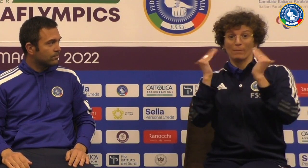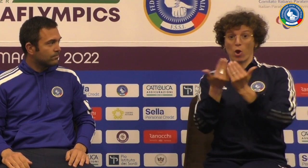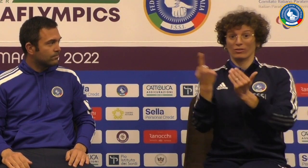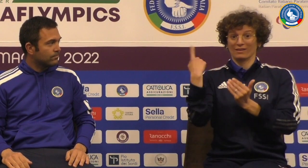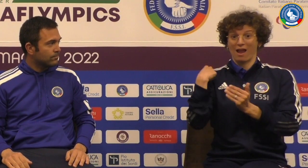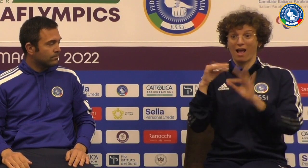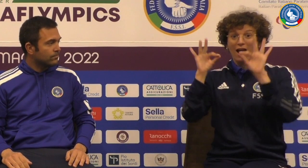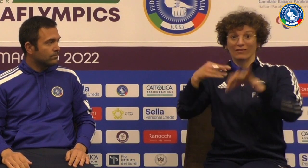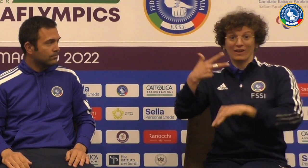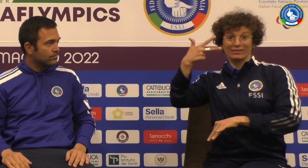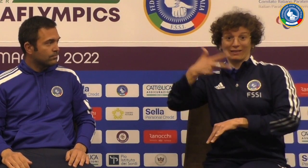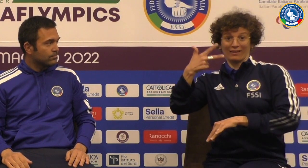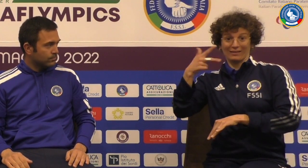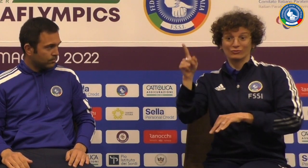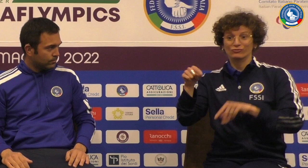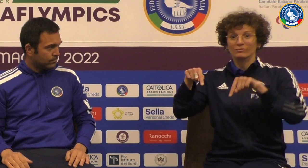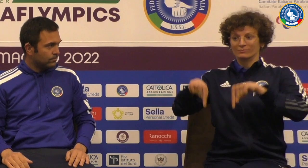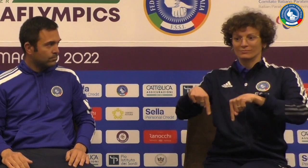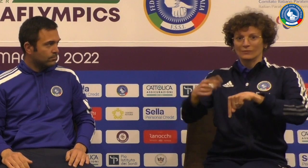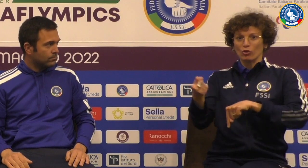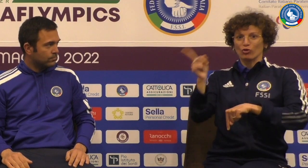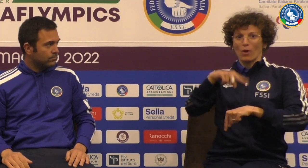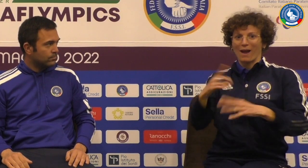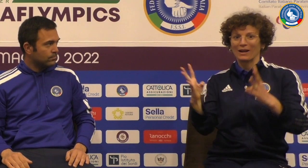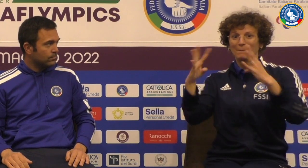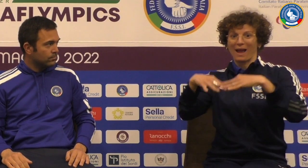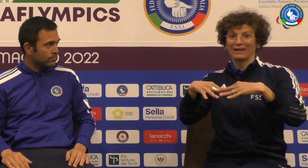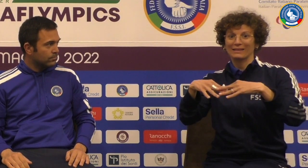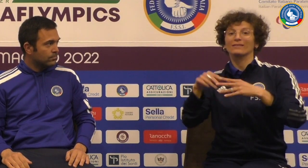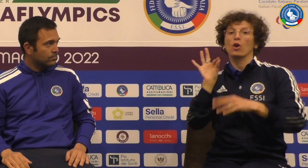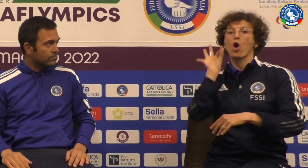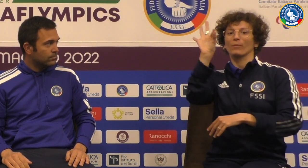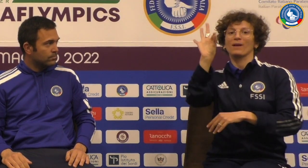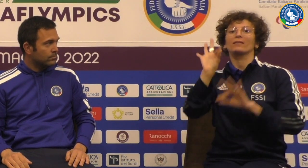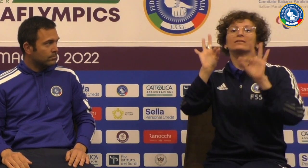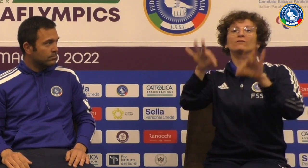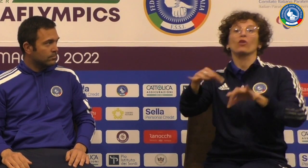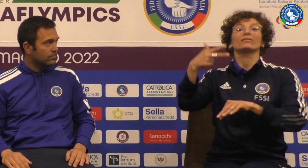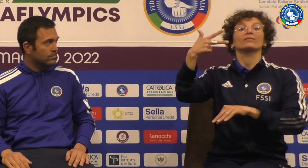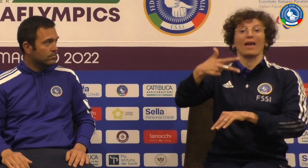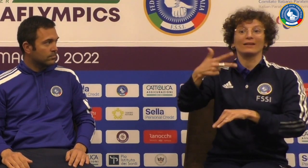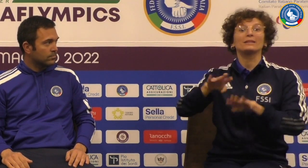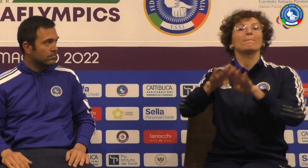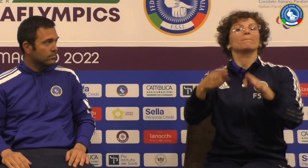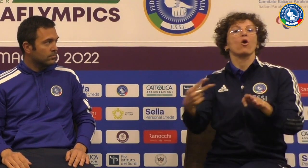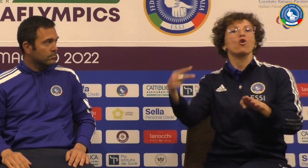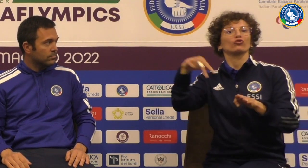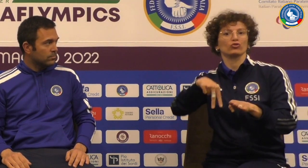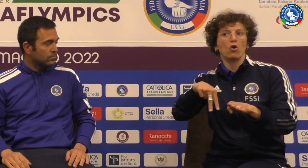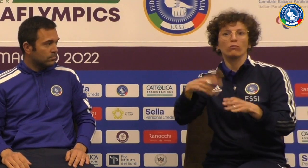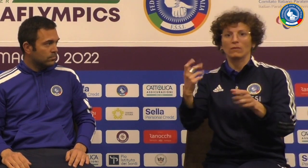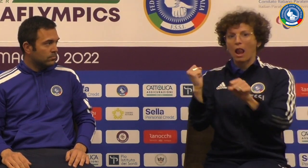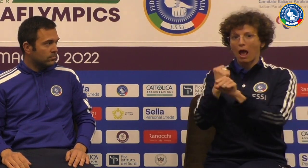il campionato mondiale sono stati alla terza domani giocheranno la finale per ottenere il podio il terzo posto